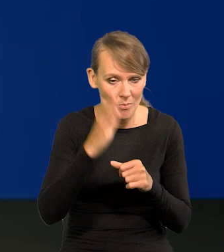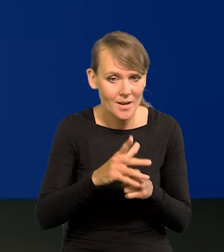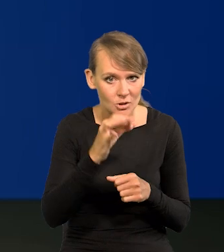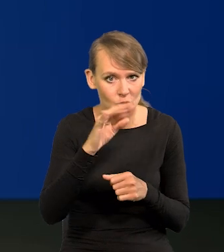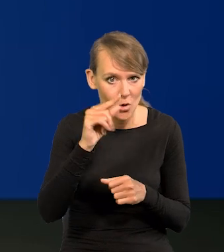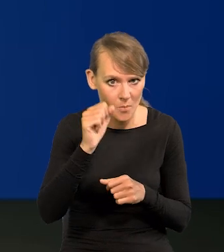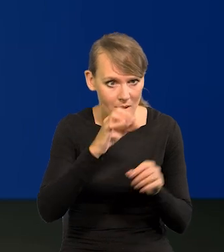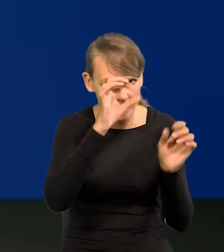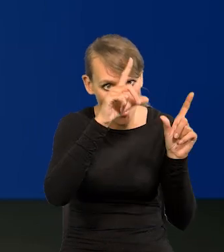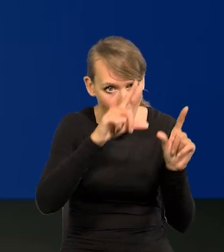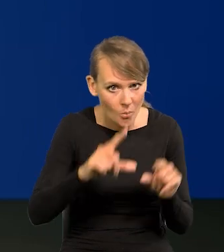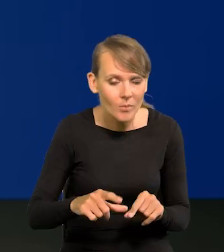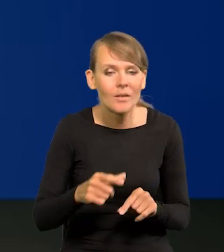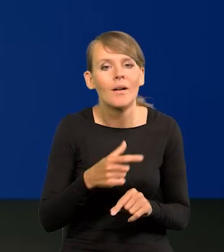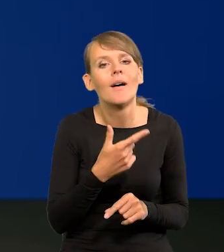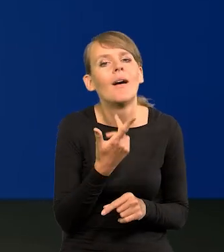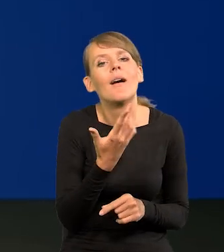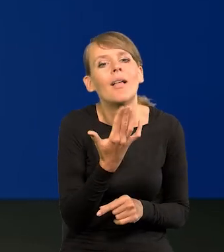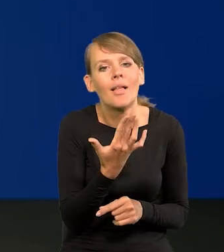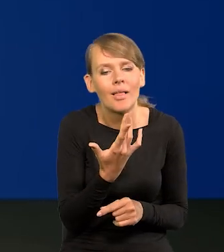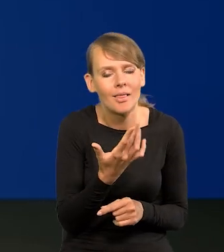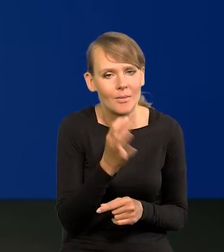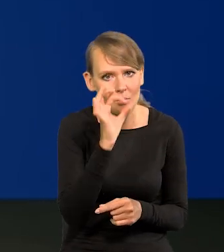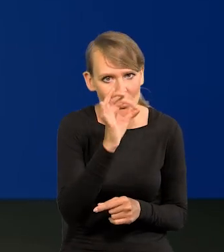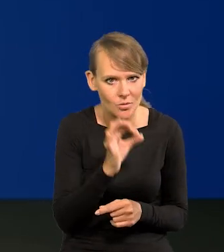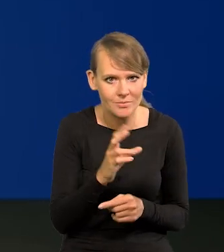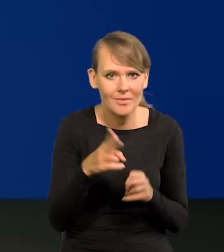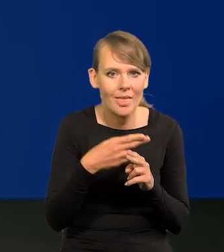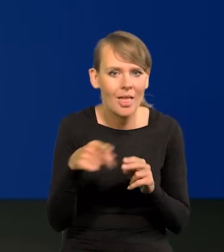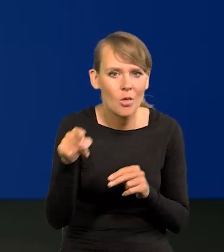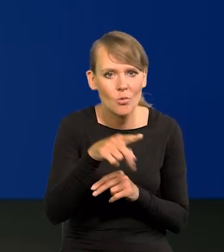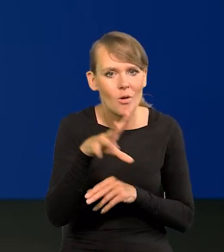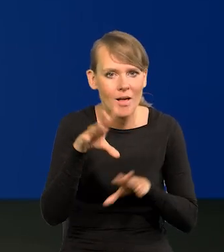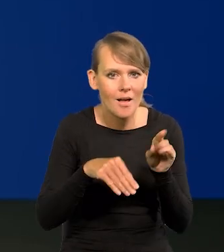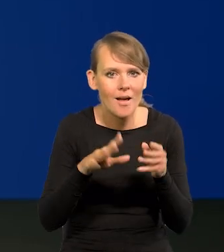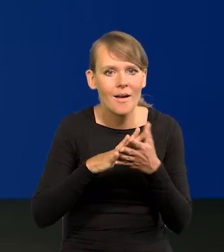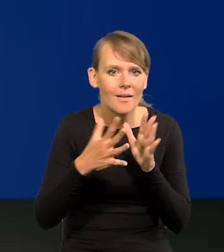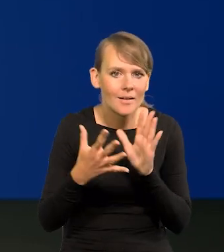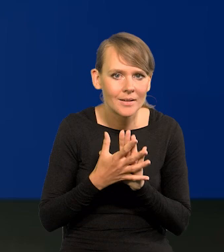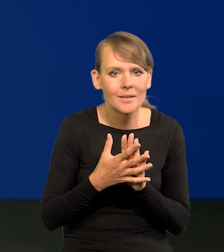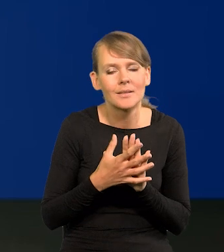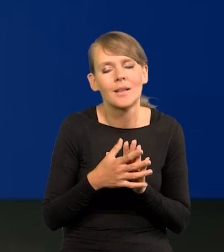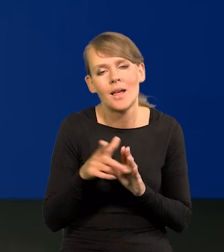to jakiej one mogłyby być wysokości? Ponieważ niektórzy ekonomiści oraz rynek frasów przewidują,